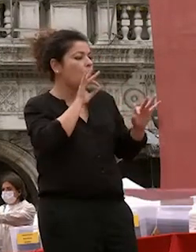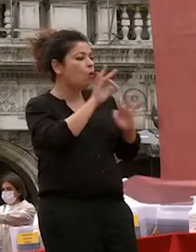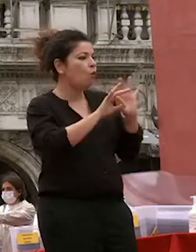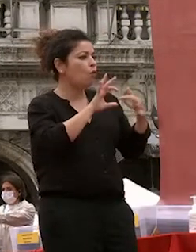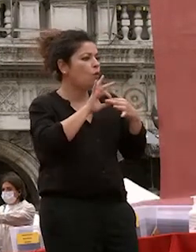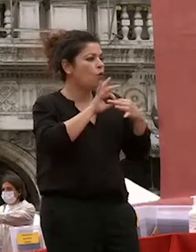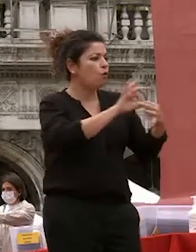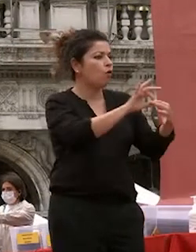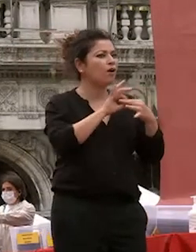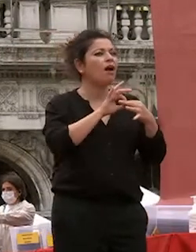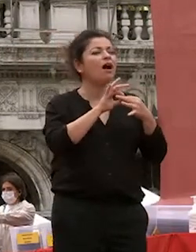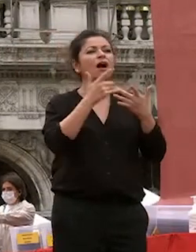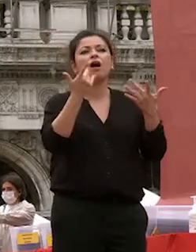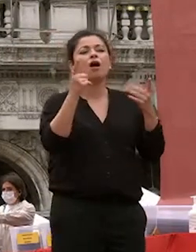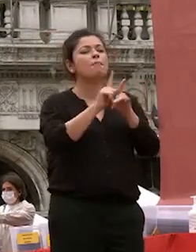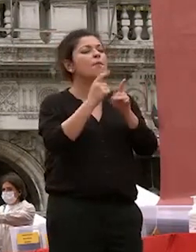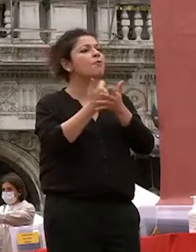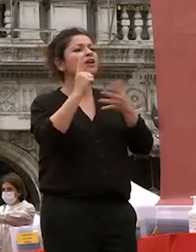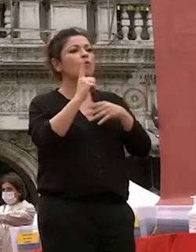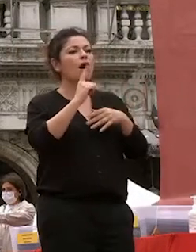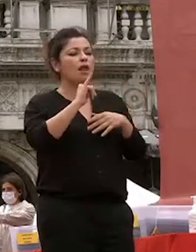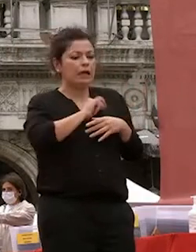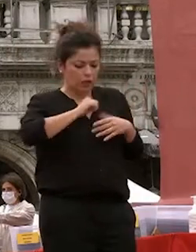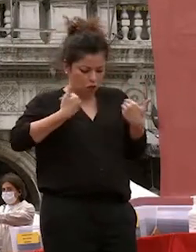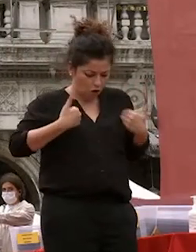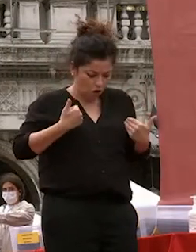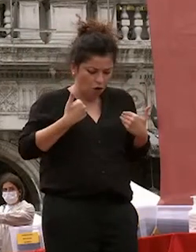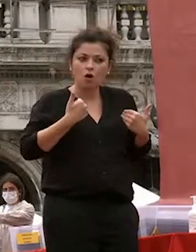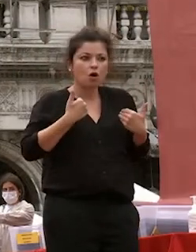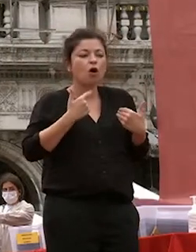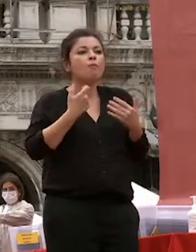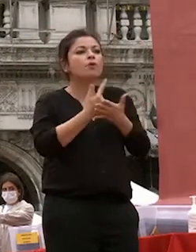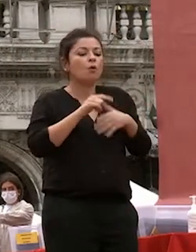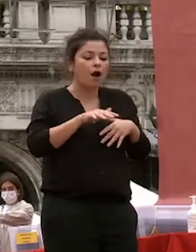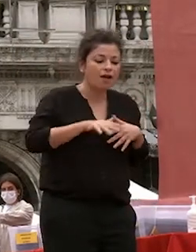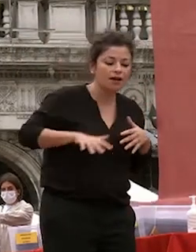la propria individualità ma lo spazio fisico e temporale che lo divide